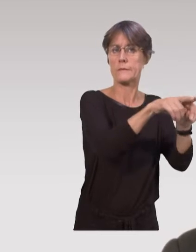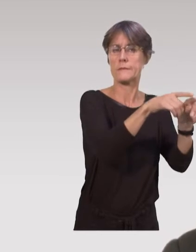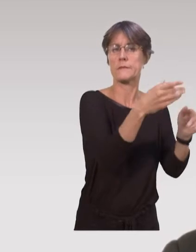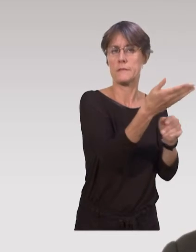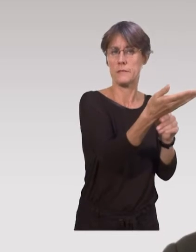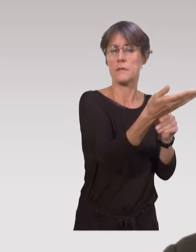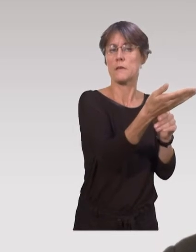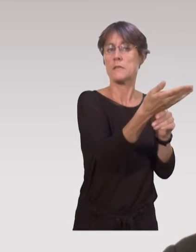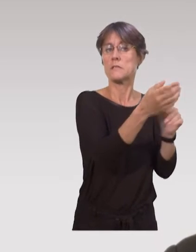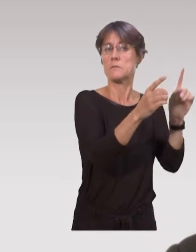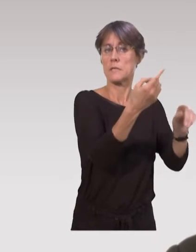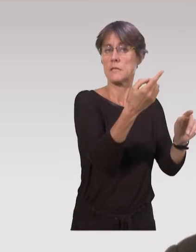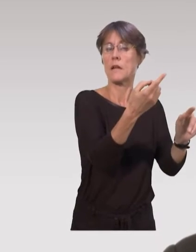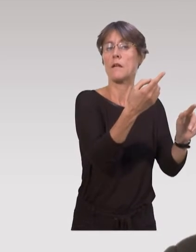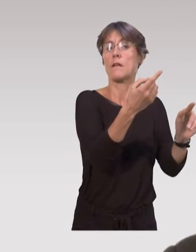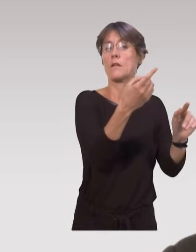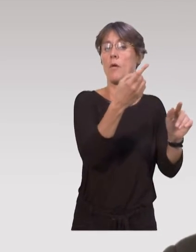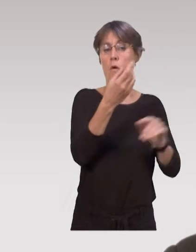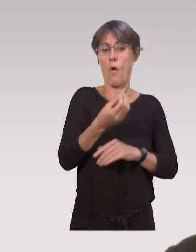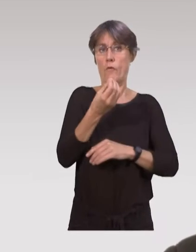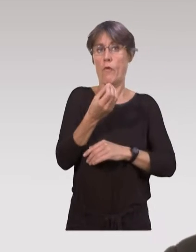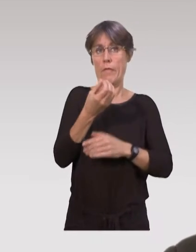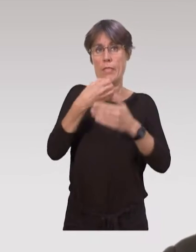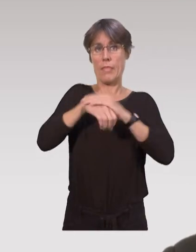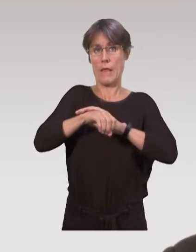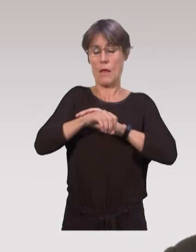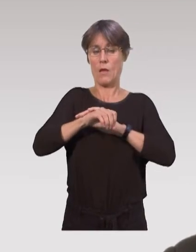Et on a un dispositif particulier dans la protection maternelle et infantile,